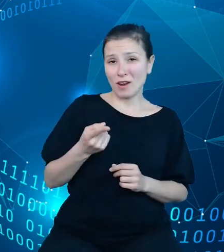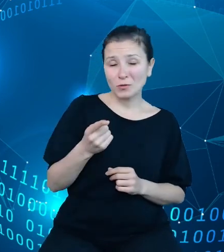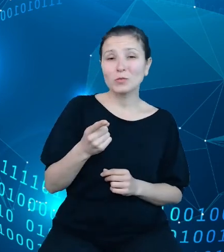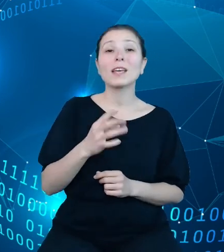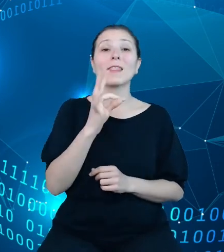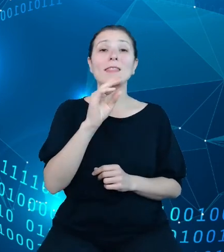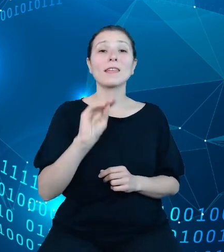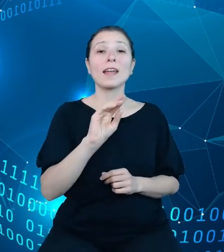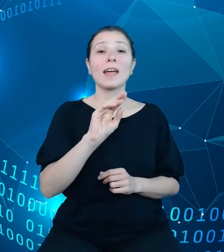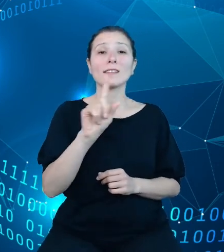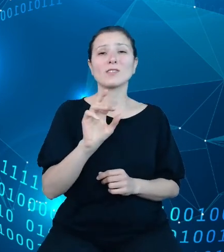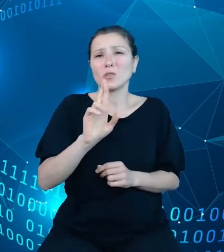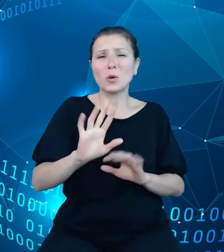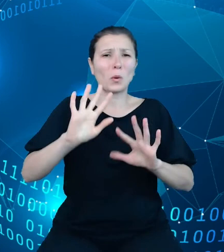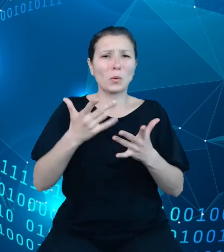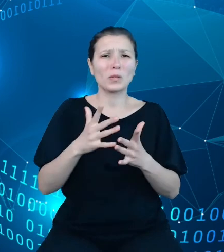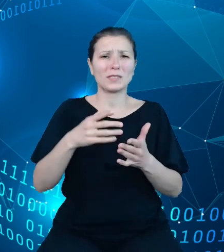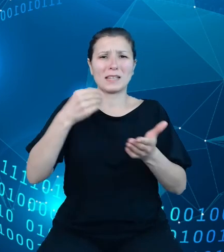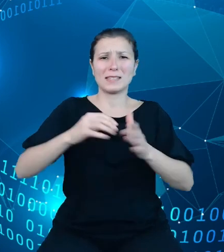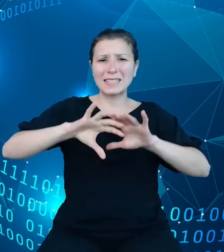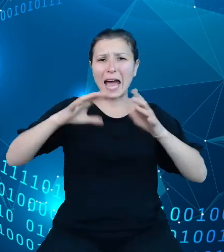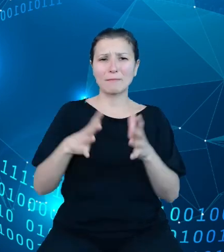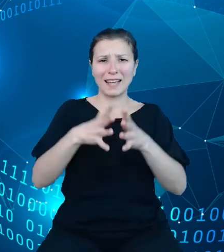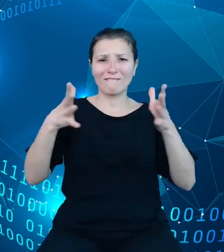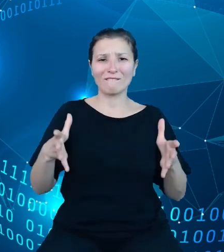prostu skarbiec. Co wymaga zauważenia na samym wstępie,